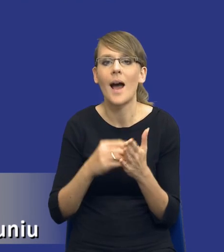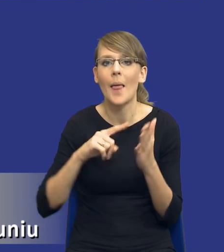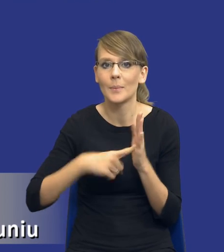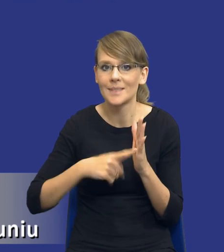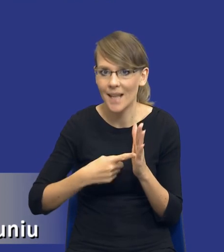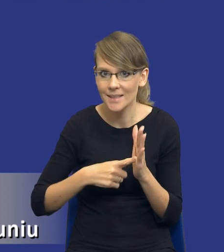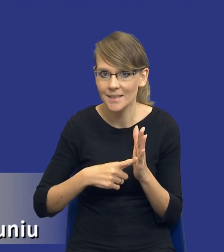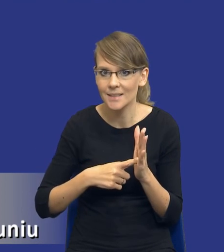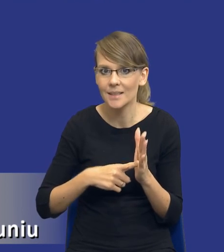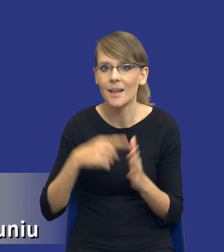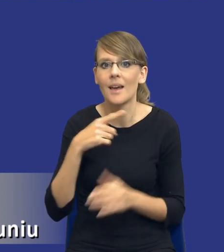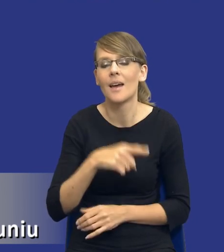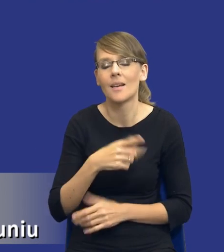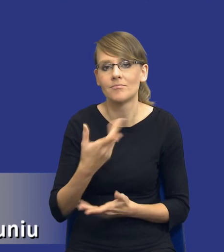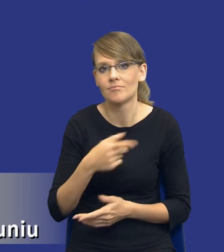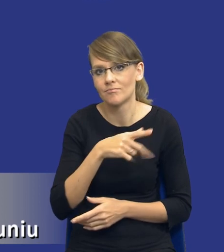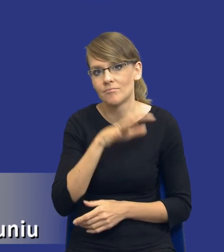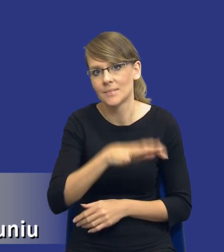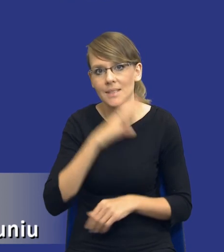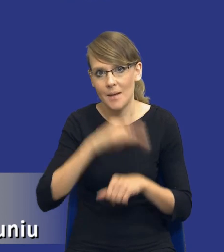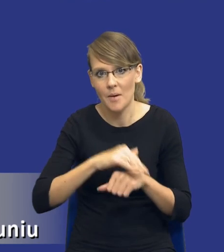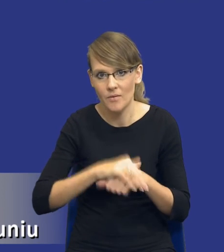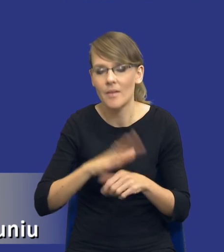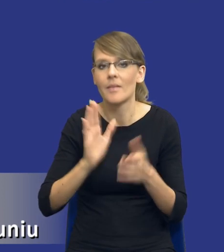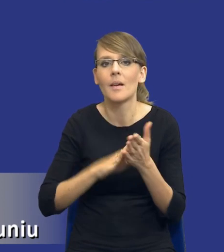występujące po stronie zamawiającego. Chociażby sam fakt, że wykonanie takiej